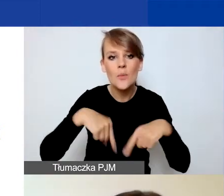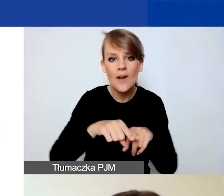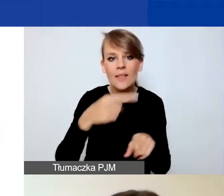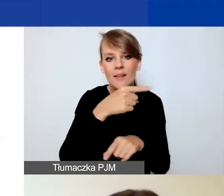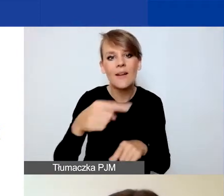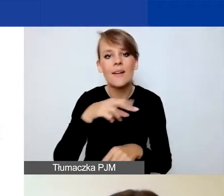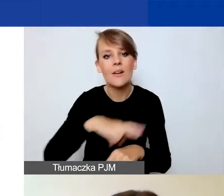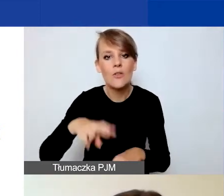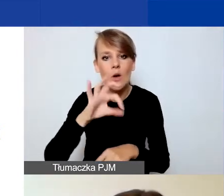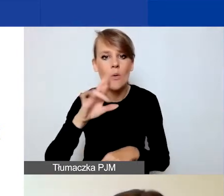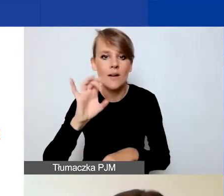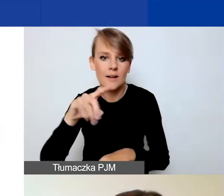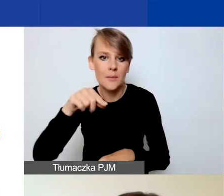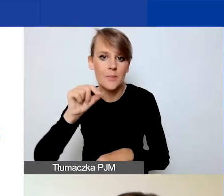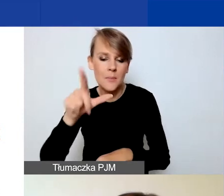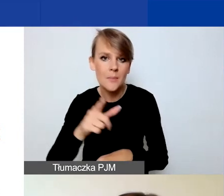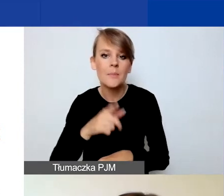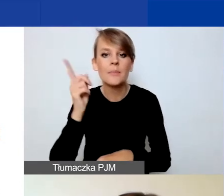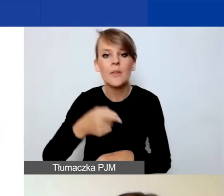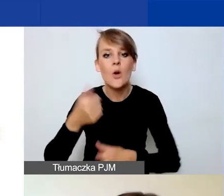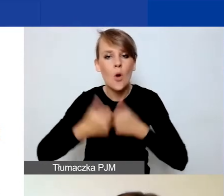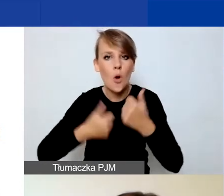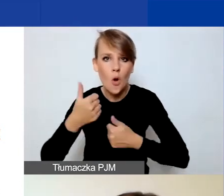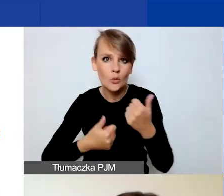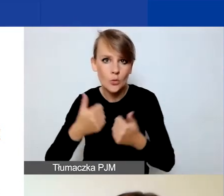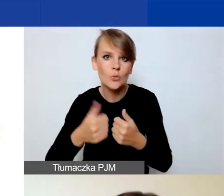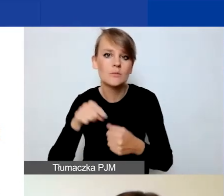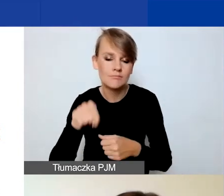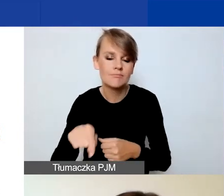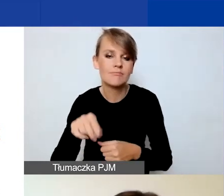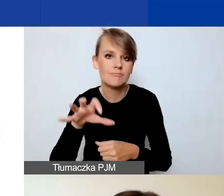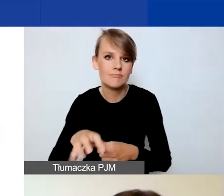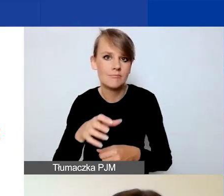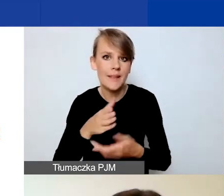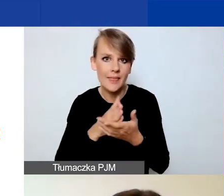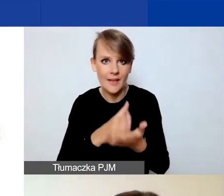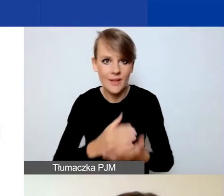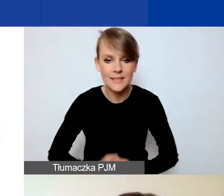zakładka "konkurs interwencyjny". Jeśli chodzi o Generator,